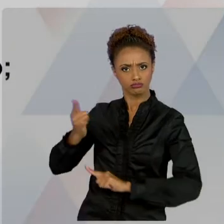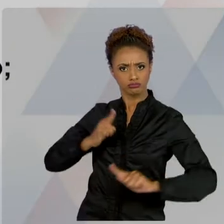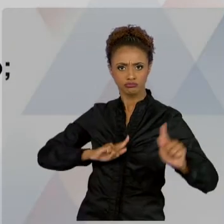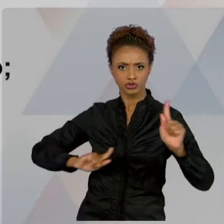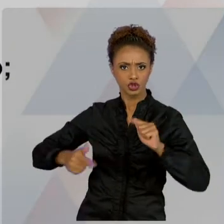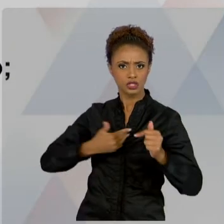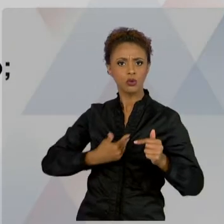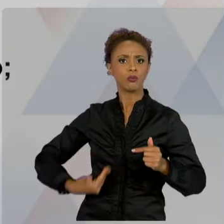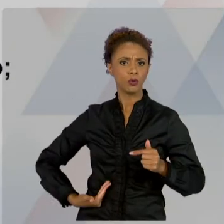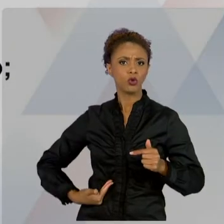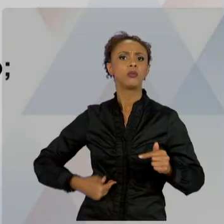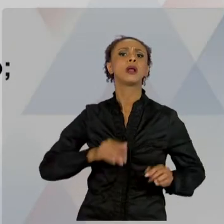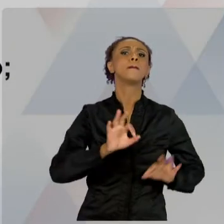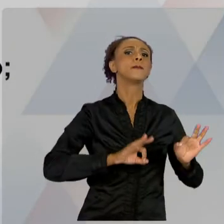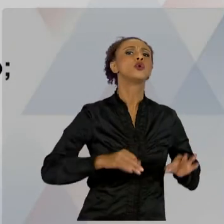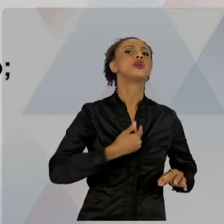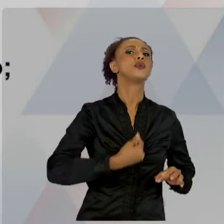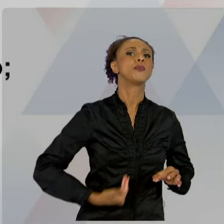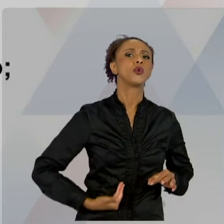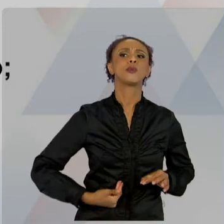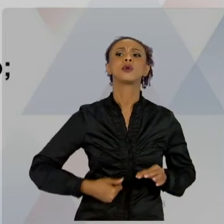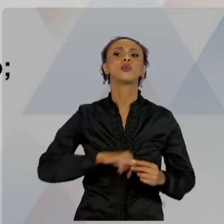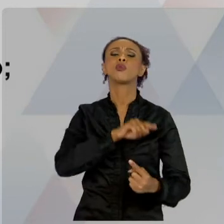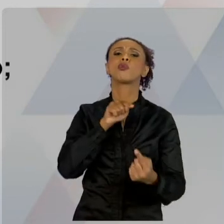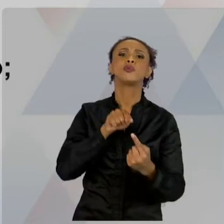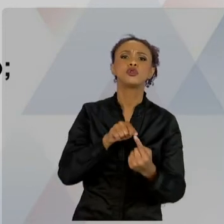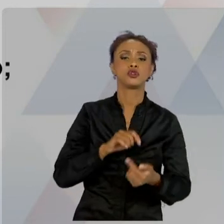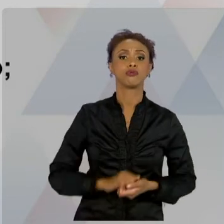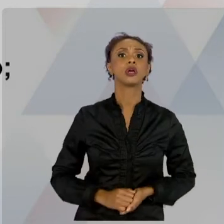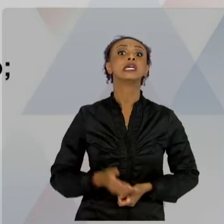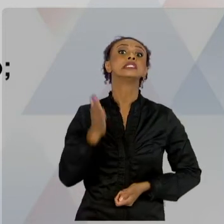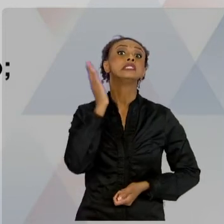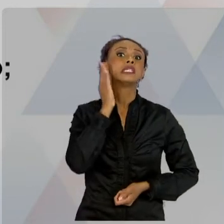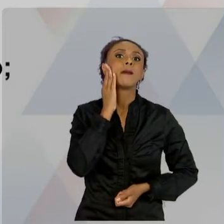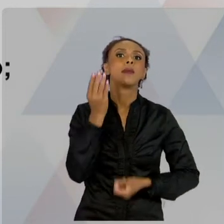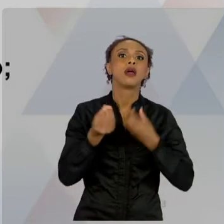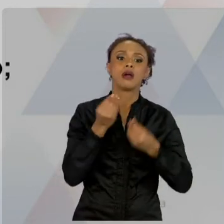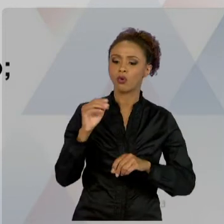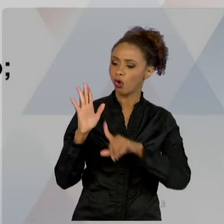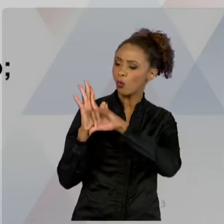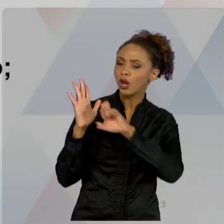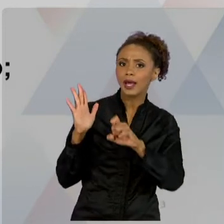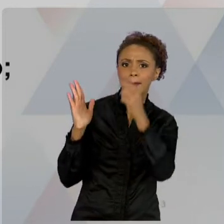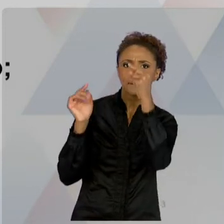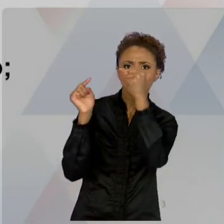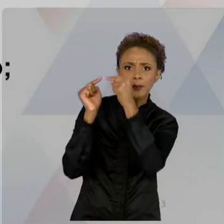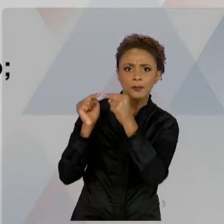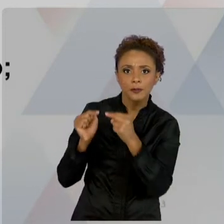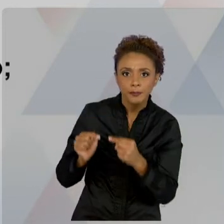DA LEGALIDADE - QUER DIZER, CONFORME A LEI -, E CONHECEMOS ALGUNS EM ALGUMAS INICIATIVAS EM